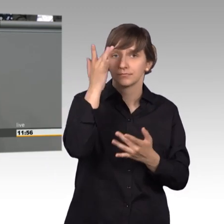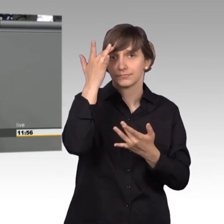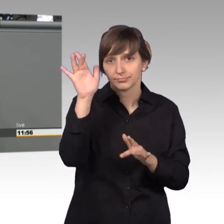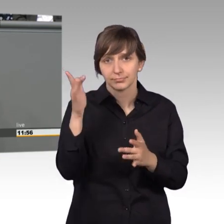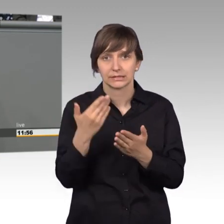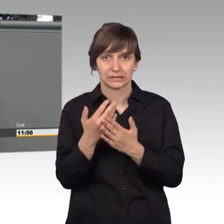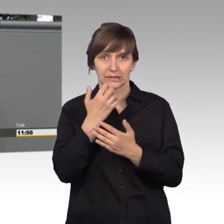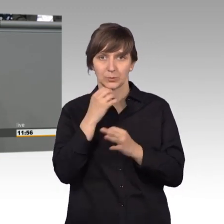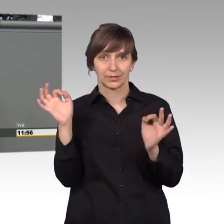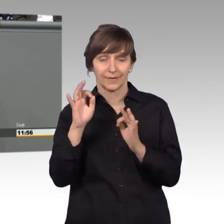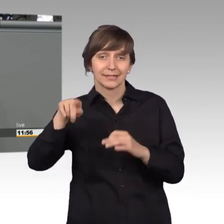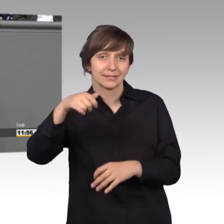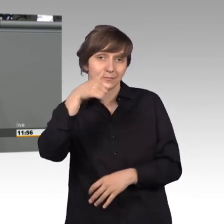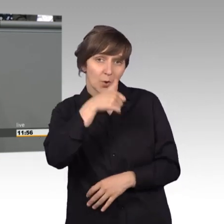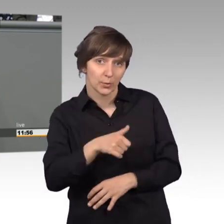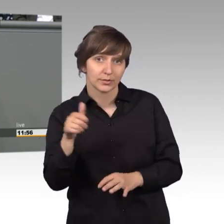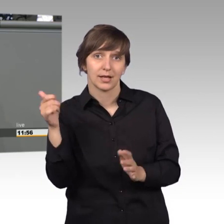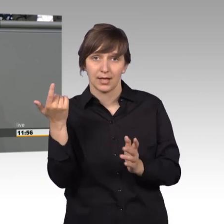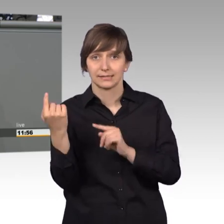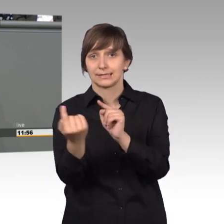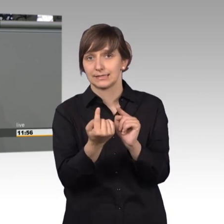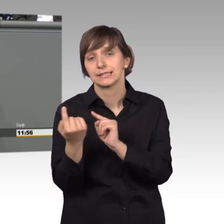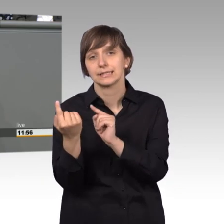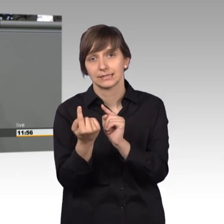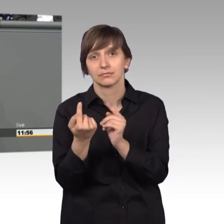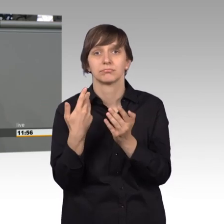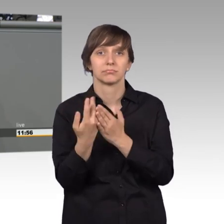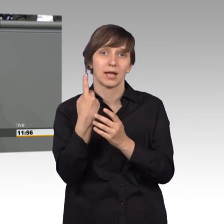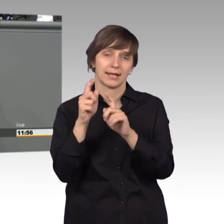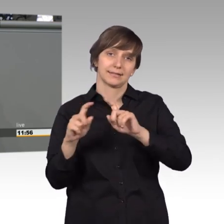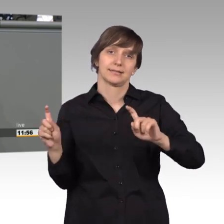Montag diskutieren werden, ist sicherlich ein Thema. Aber wir hatten auch